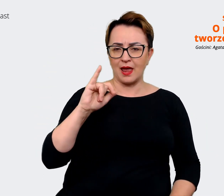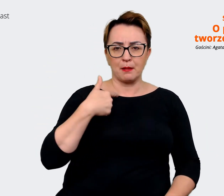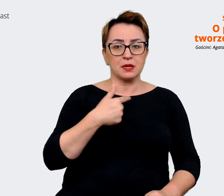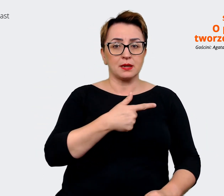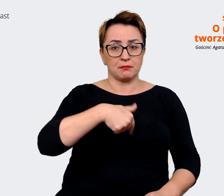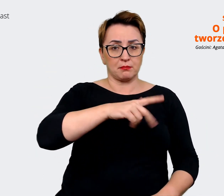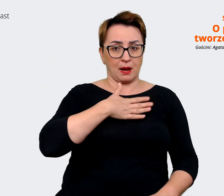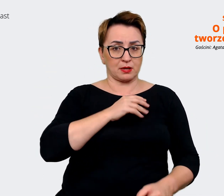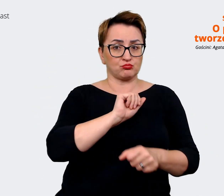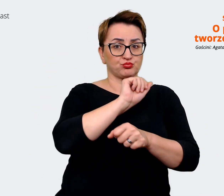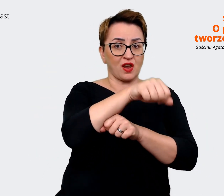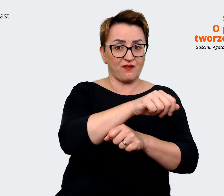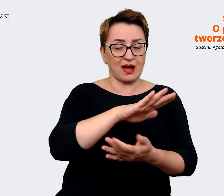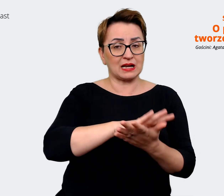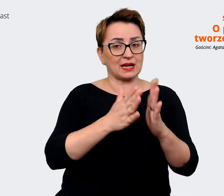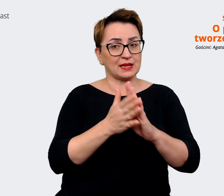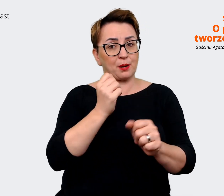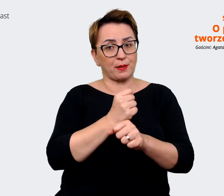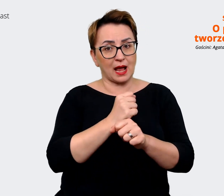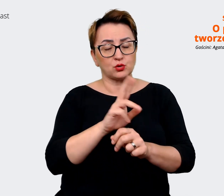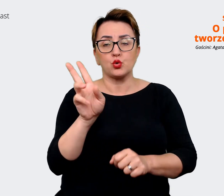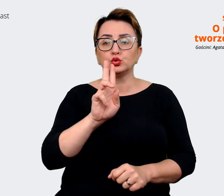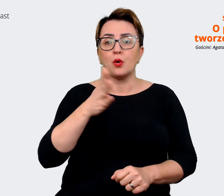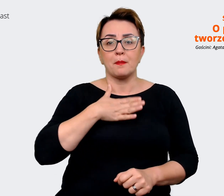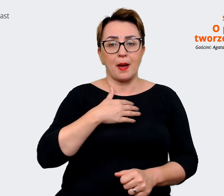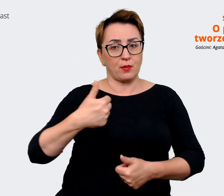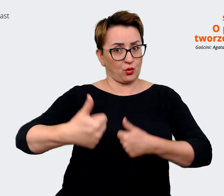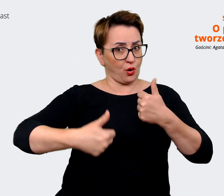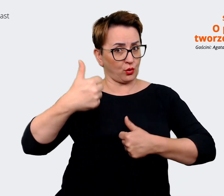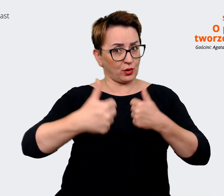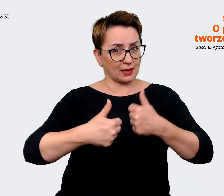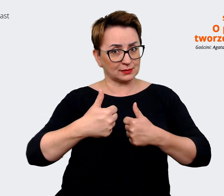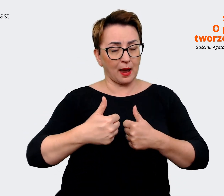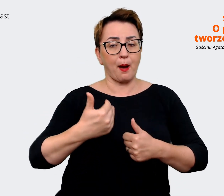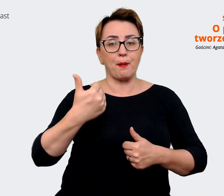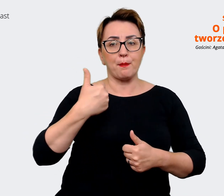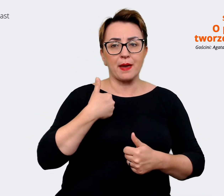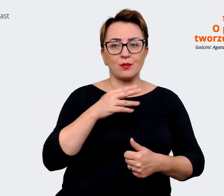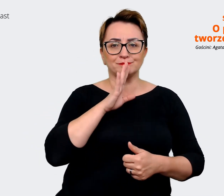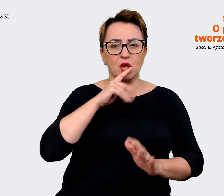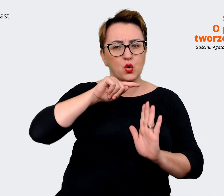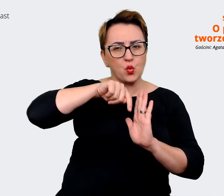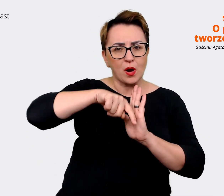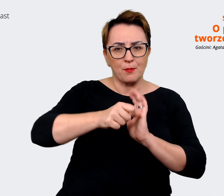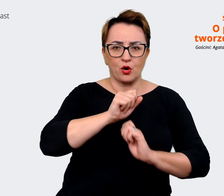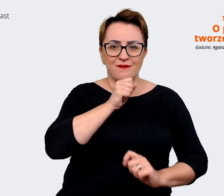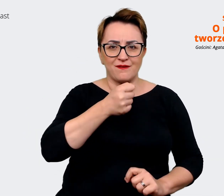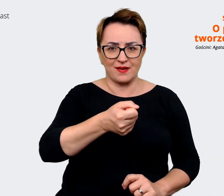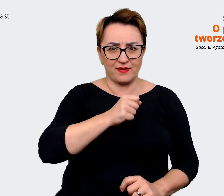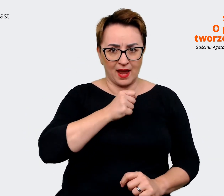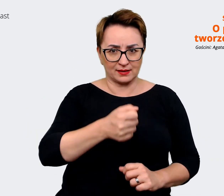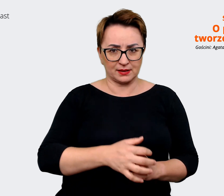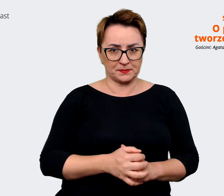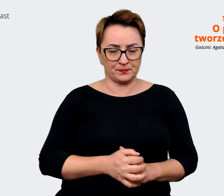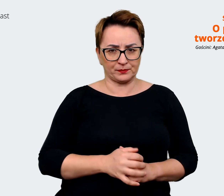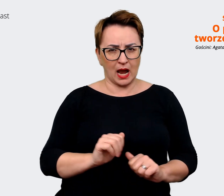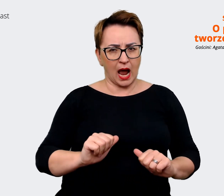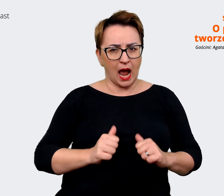kto jest naszą konkurencją. Przeprowadziliśmy pogłębione wywiady, żeby uzyskać spojrzenie